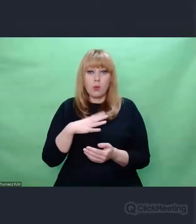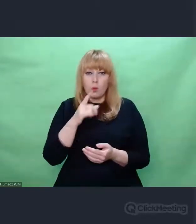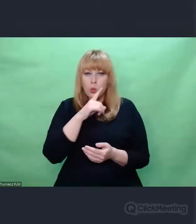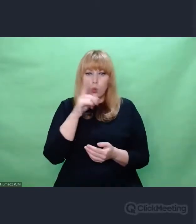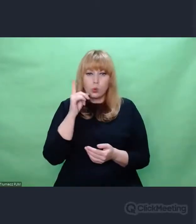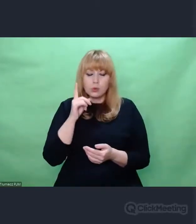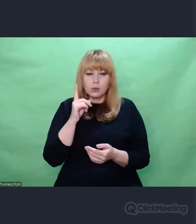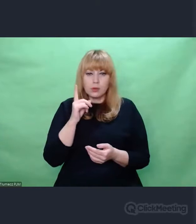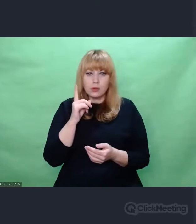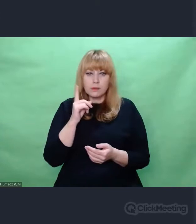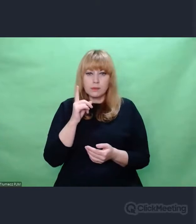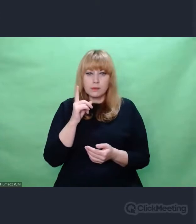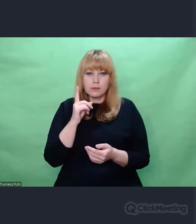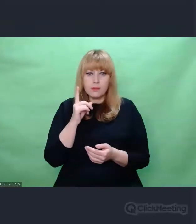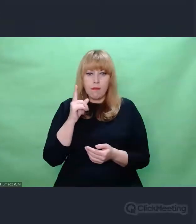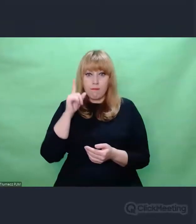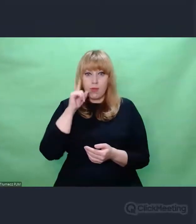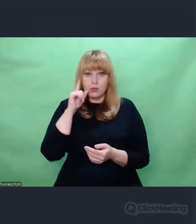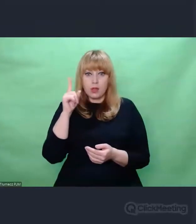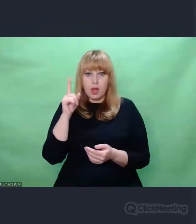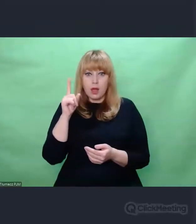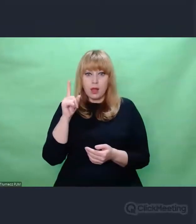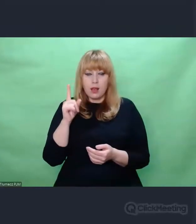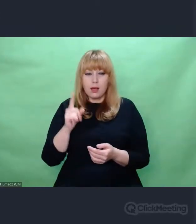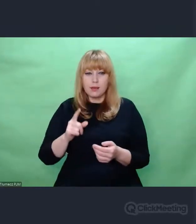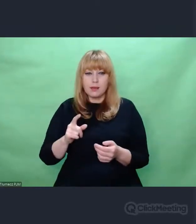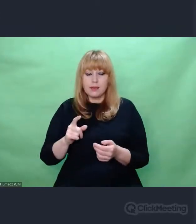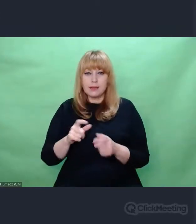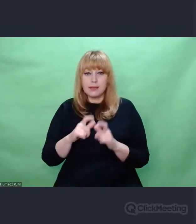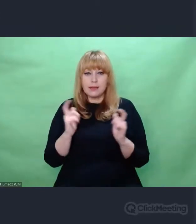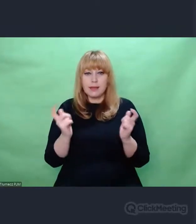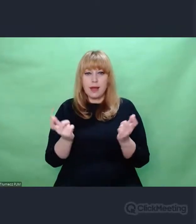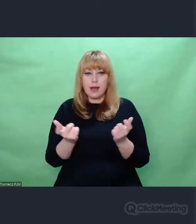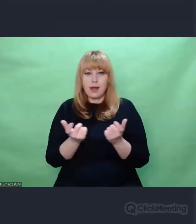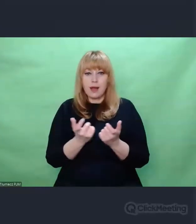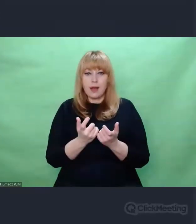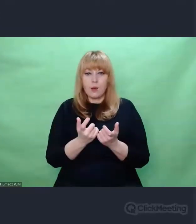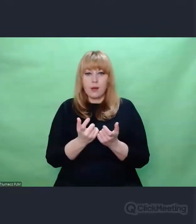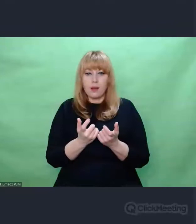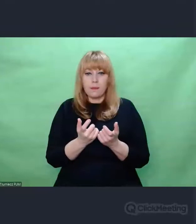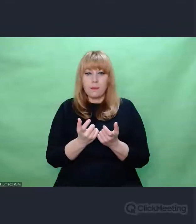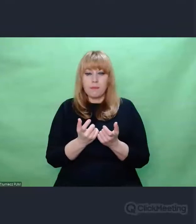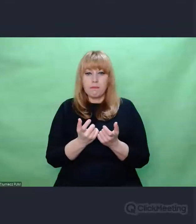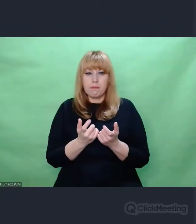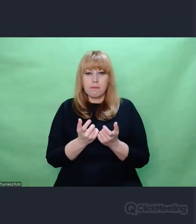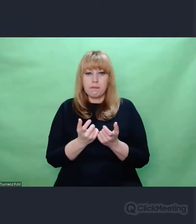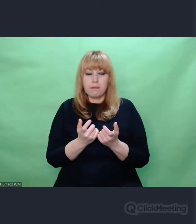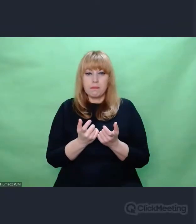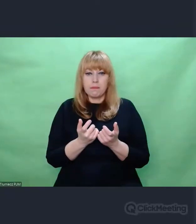pojmowali całą siatkę przyczynowo skutkową.